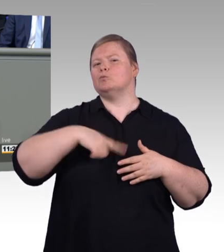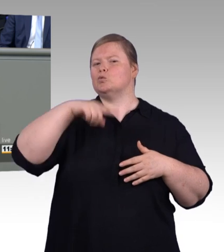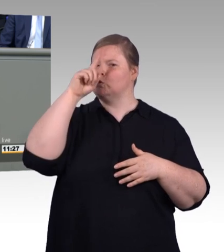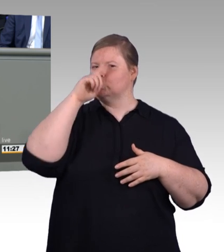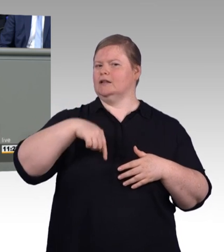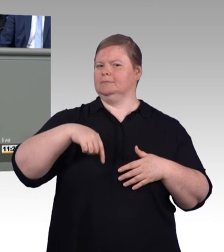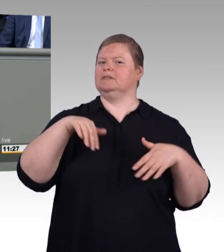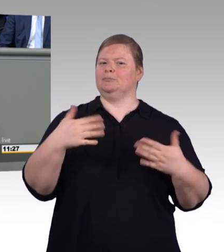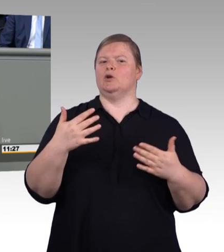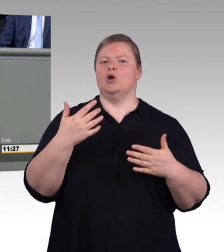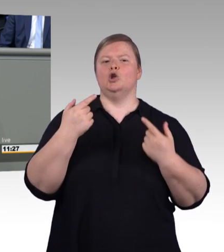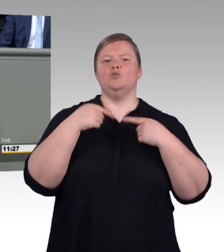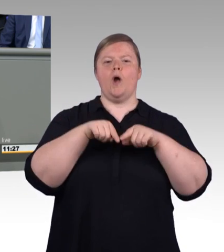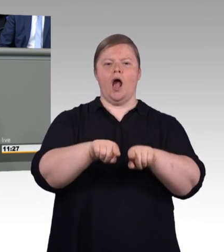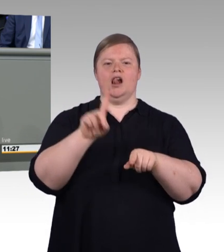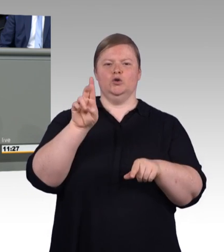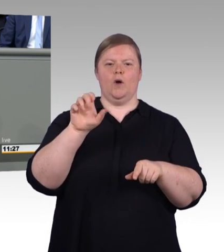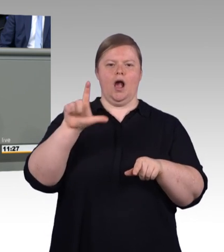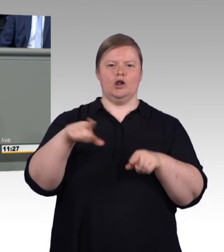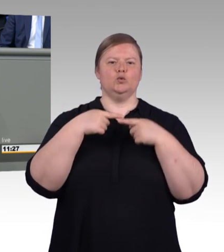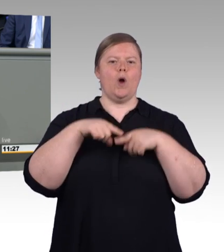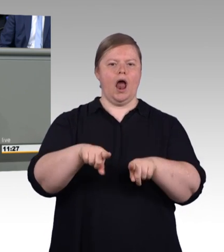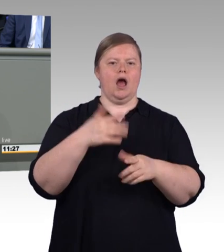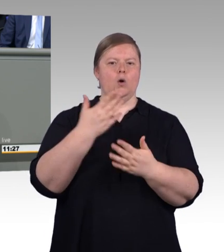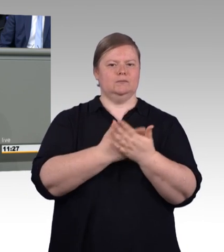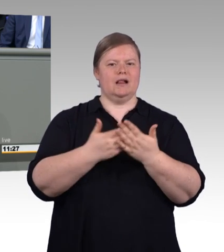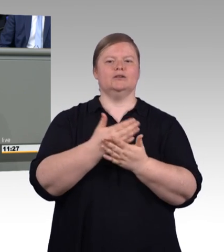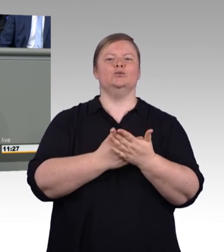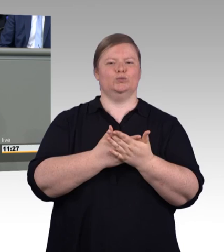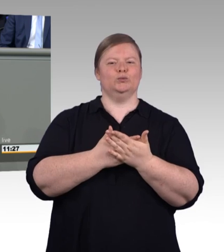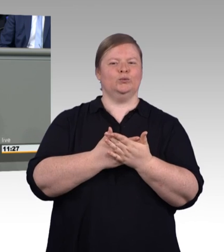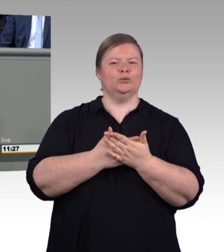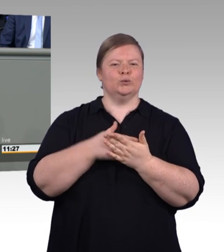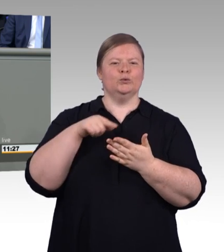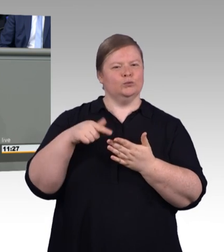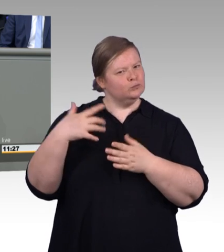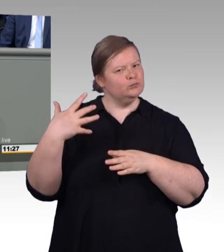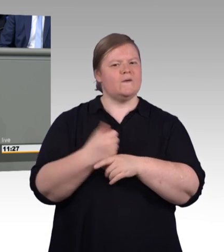im Gegenteil, berufliche und akademische Bildung bieten bei uns gleichwertige Chancen